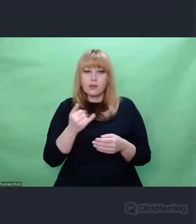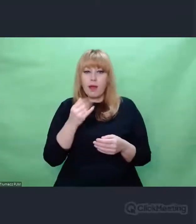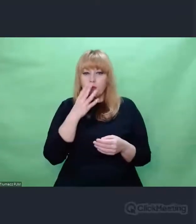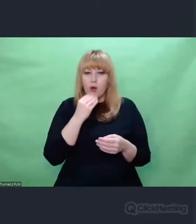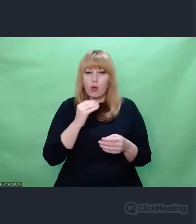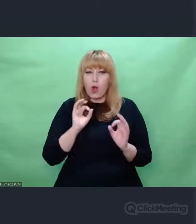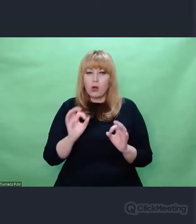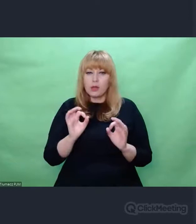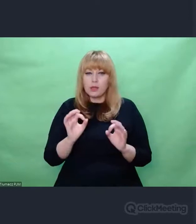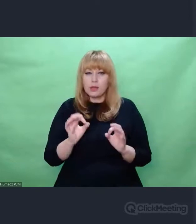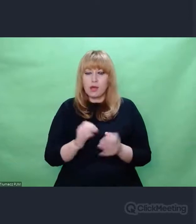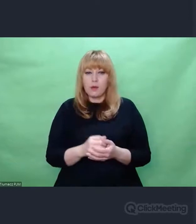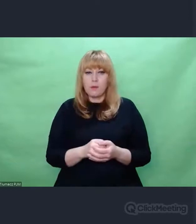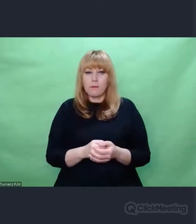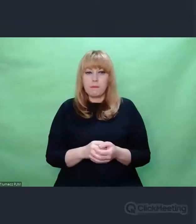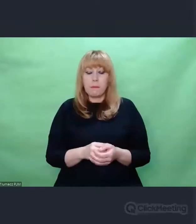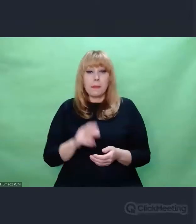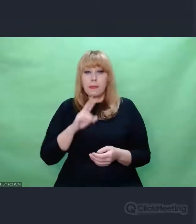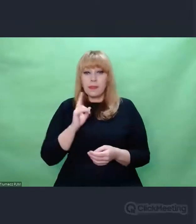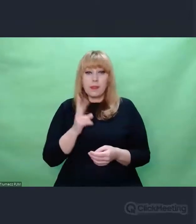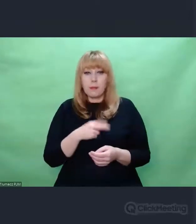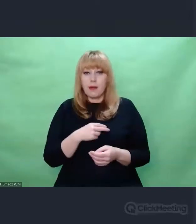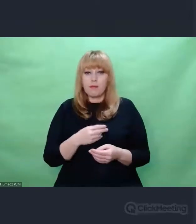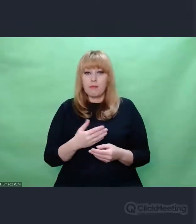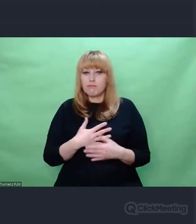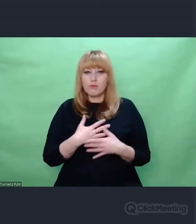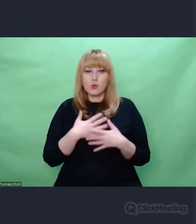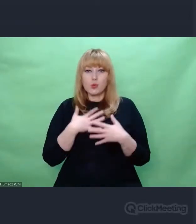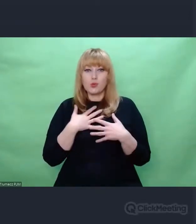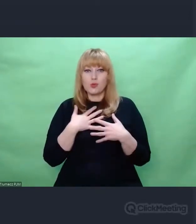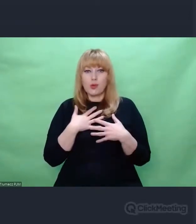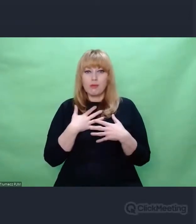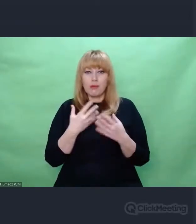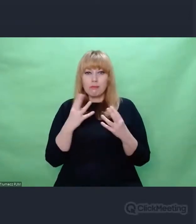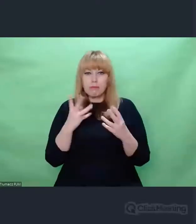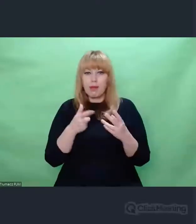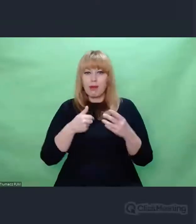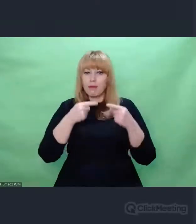Naprawdę nie sposób się nie wzruszyć przy tym wierszu.